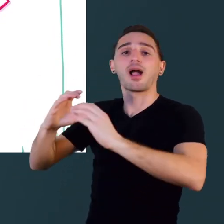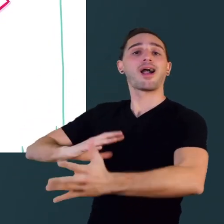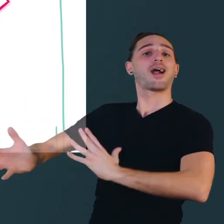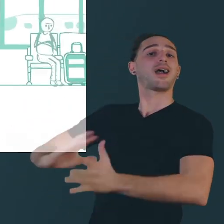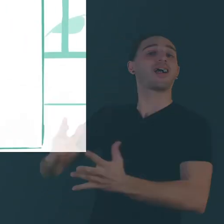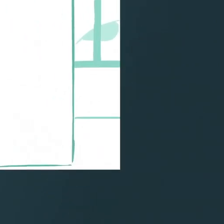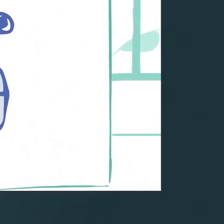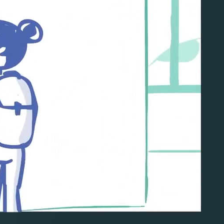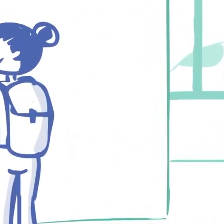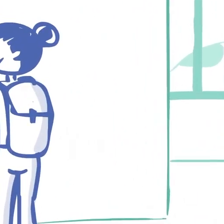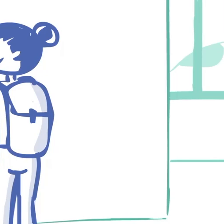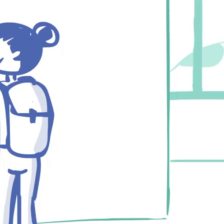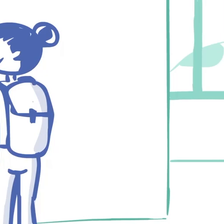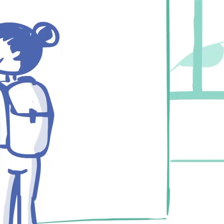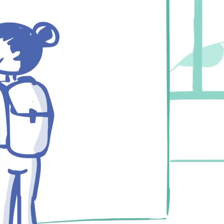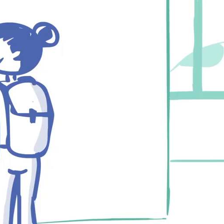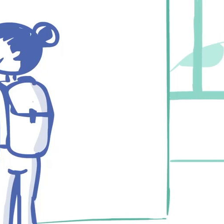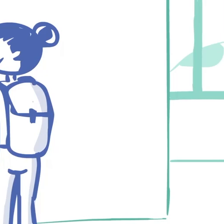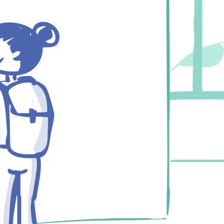ou s'adresser à un guichet comme tout le monde !